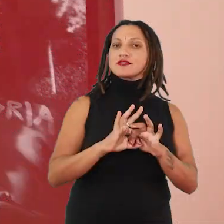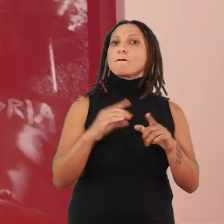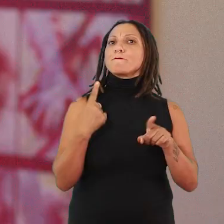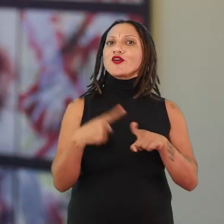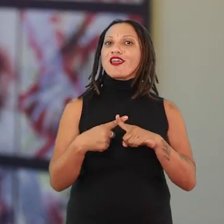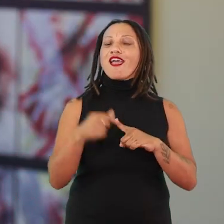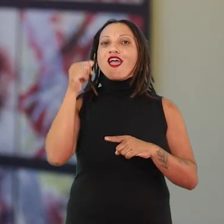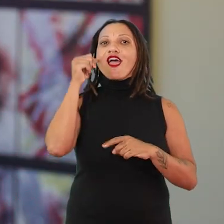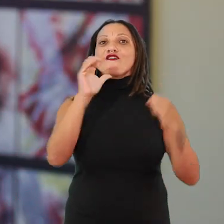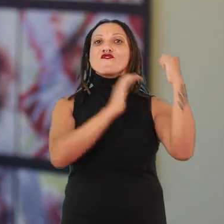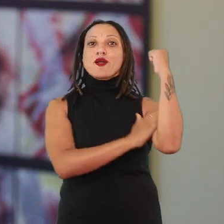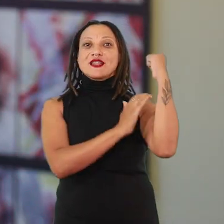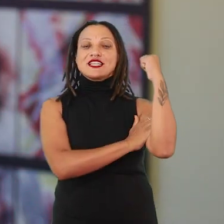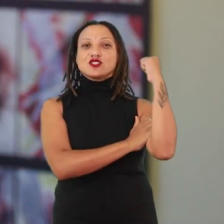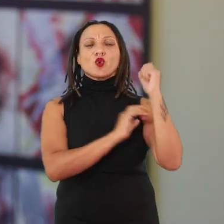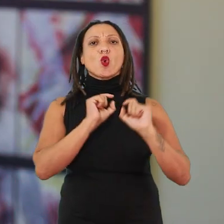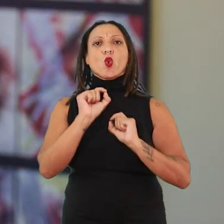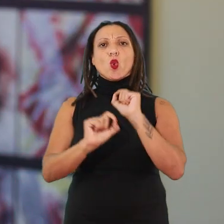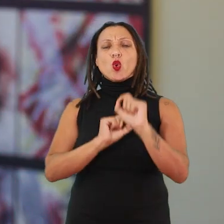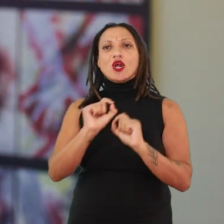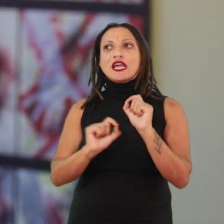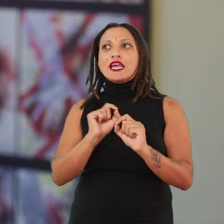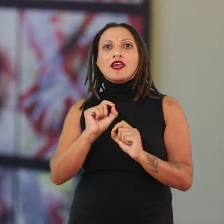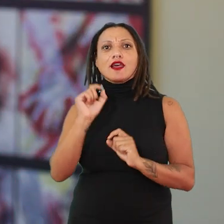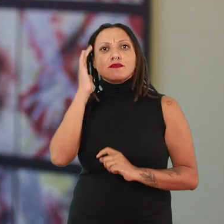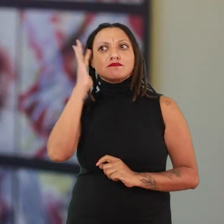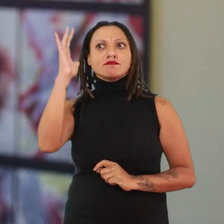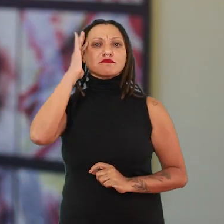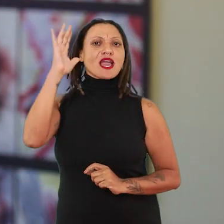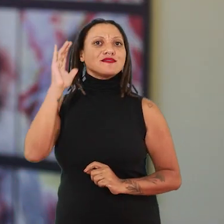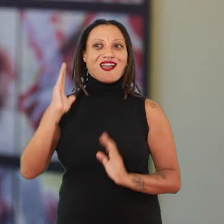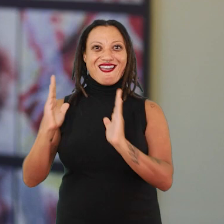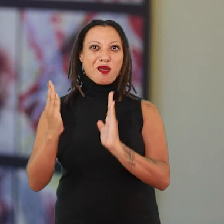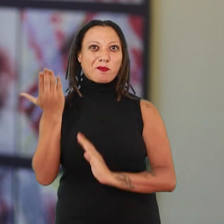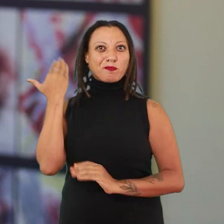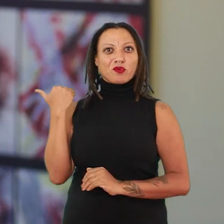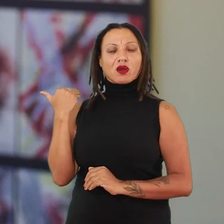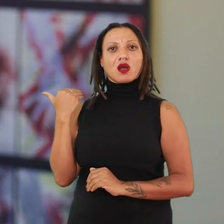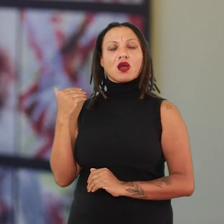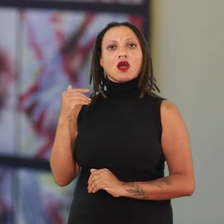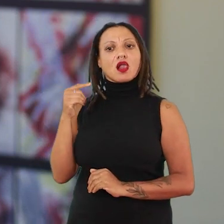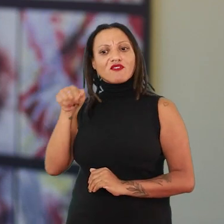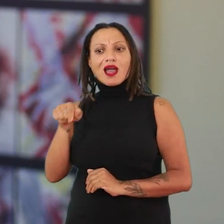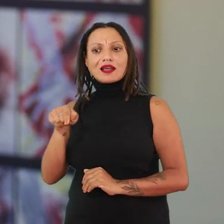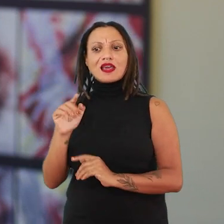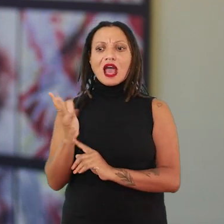a Ana Mendieta que se move, que vai pensar aquela altura, vai falar: “a arte aqui está muito branca”.